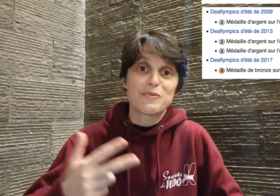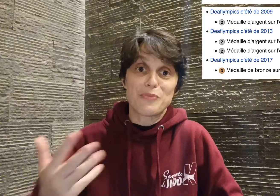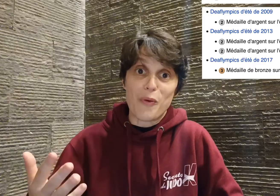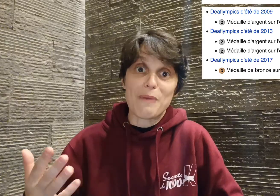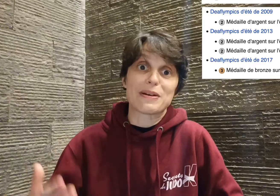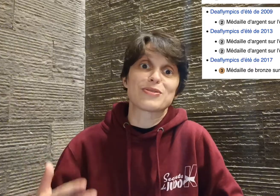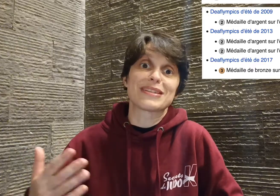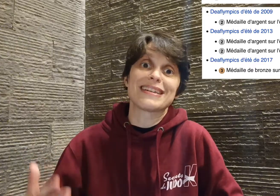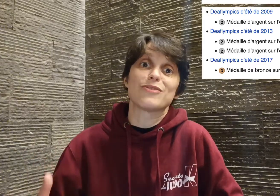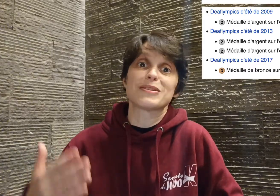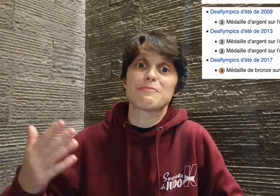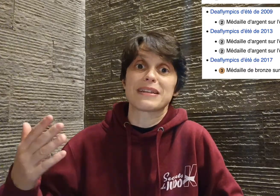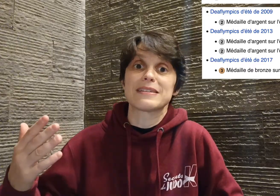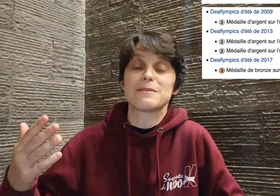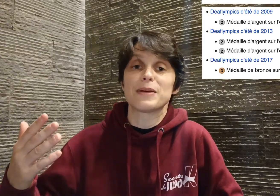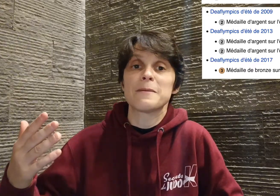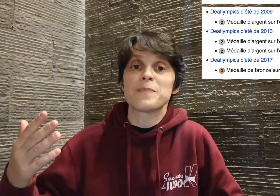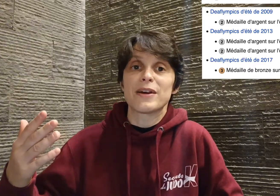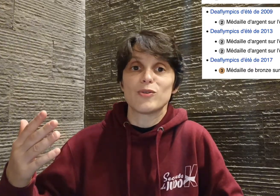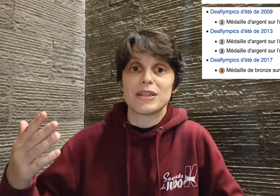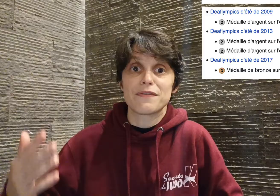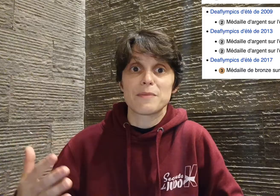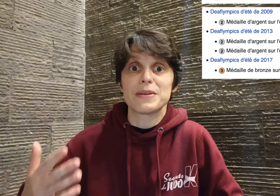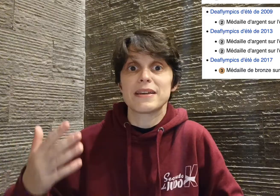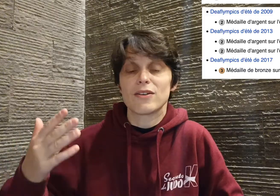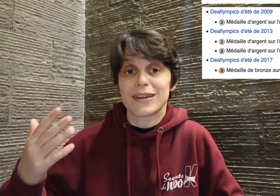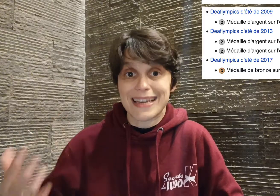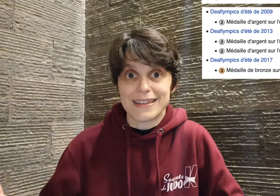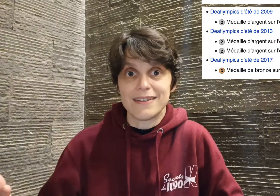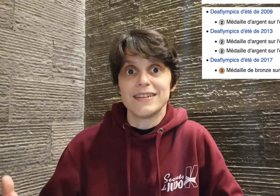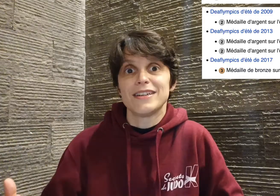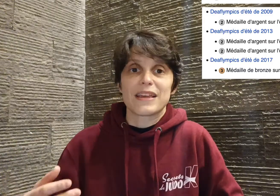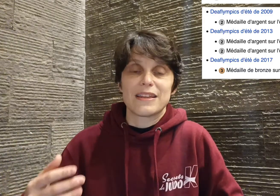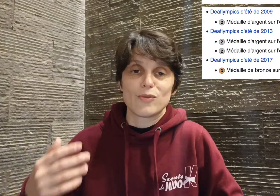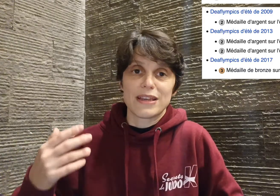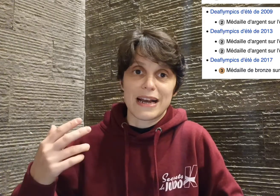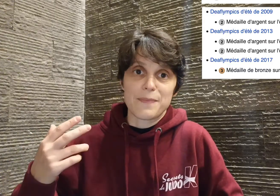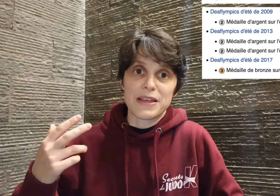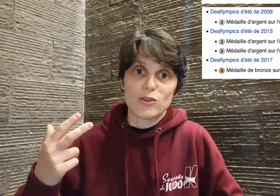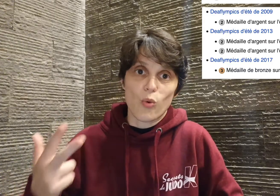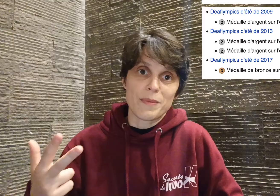pourquoi ? Parce que Cyril a aussi participé aux deaflympics kata, et donc il a ramené trois